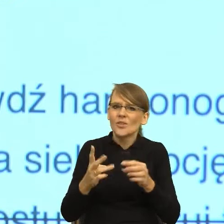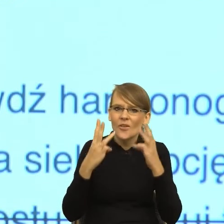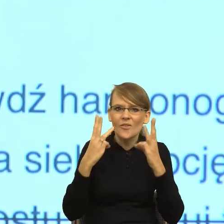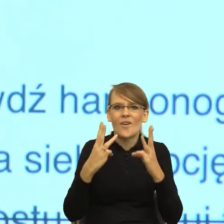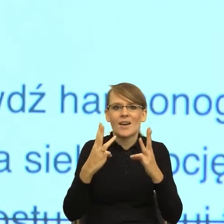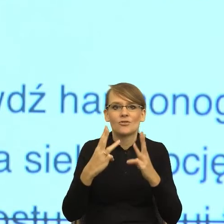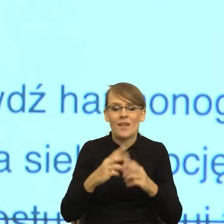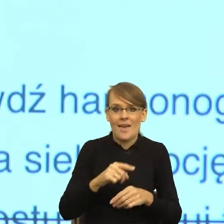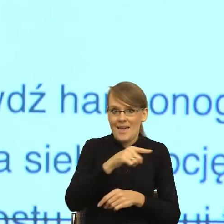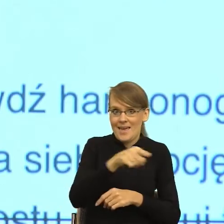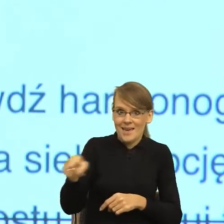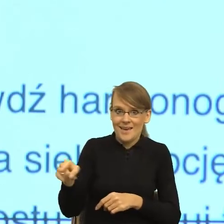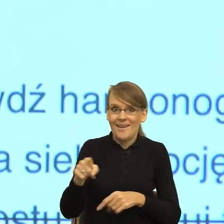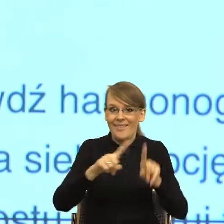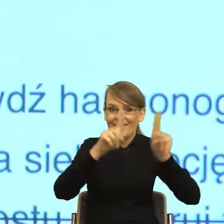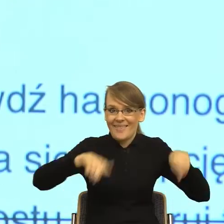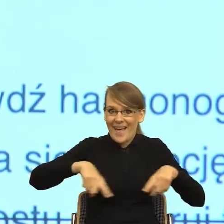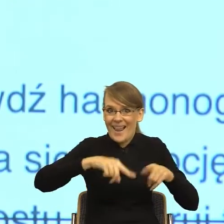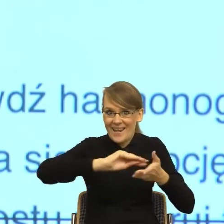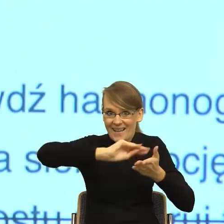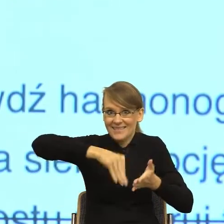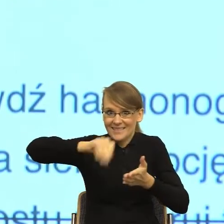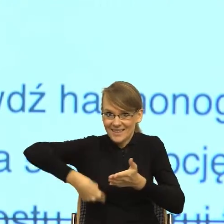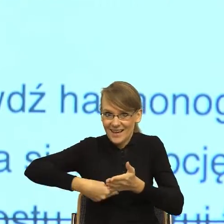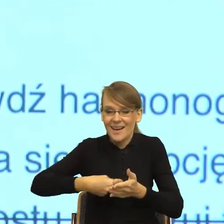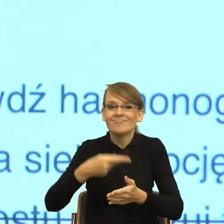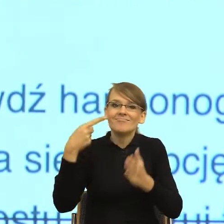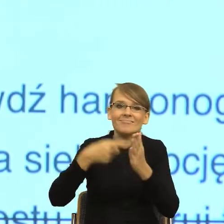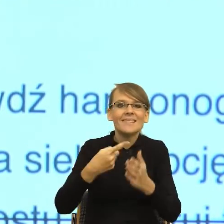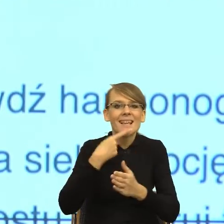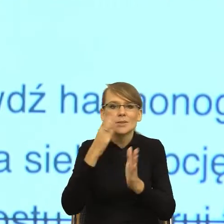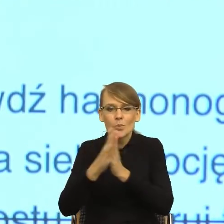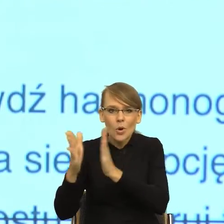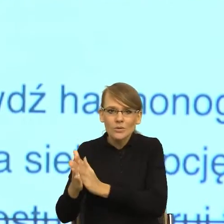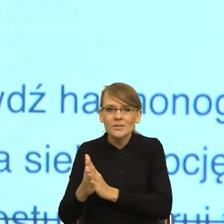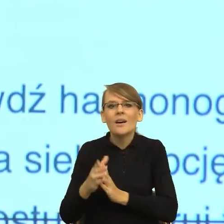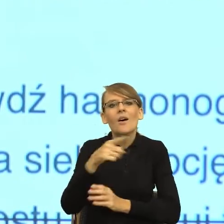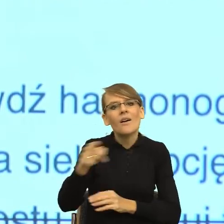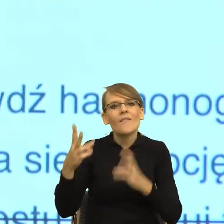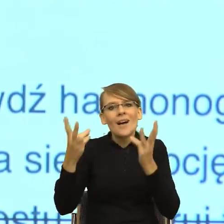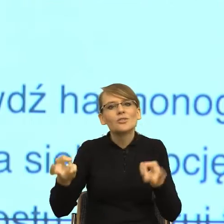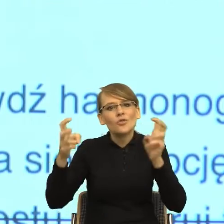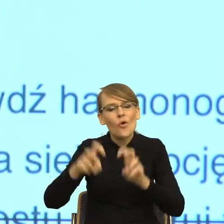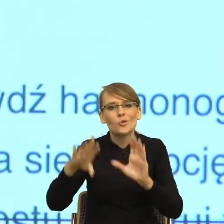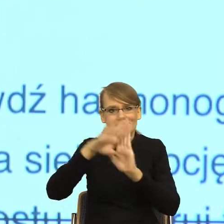umowy, ludzie zajmujący się uproszczeniem języka wytworzyli zasady, ale patrząc też na tę psychologię